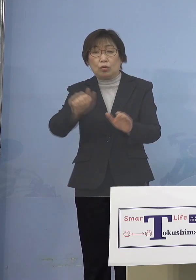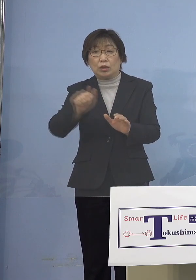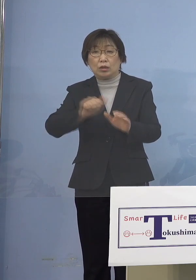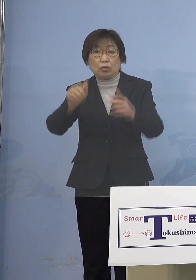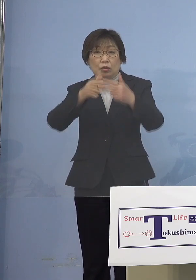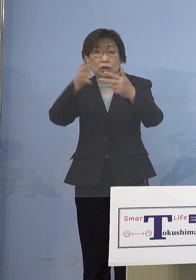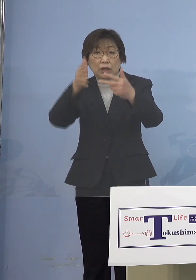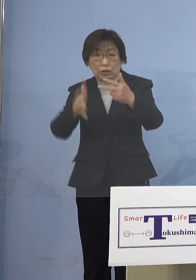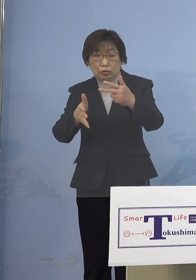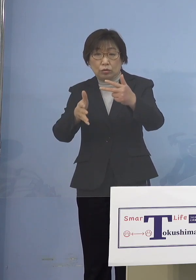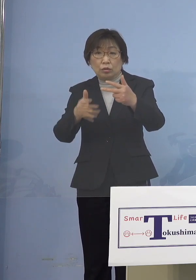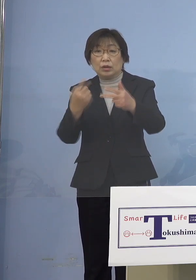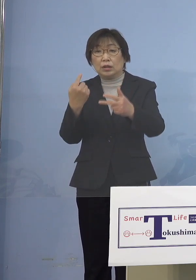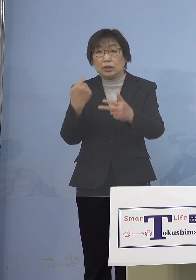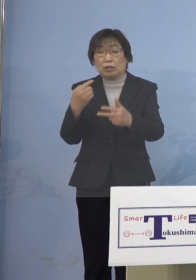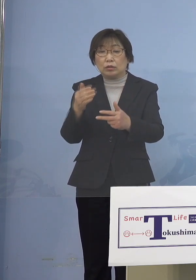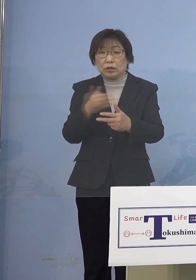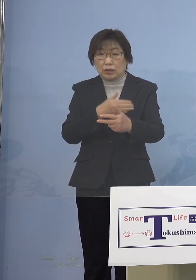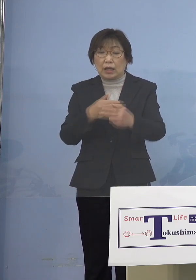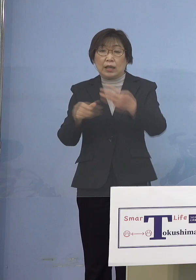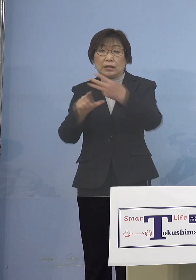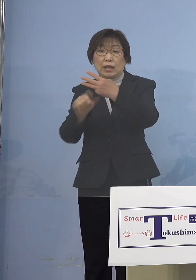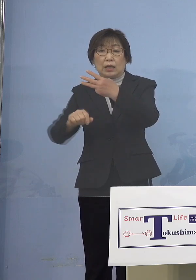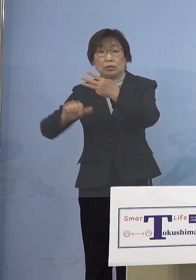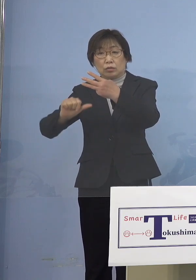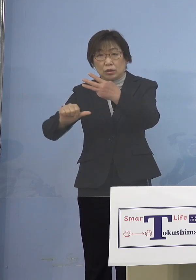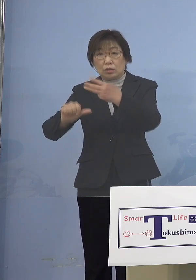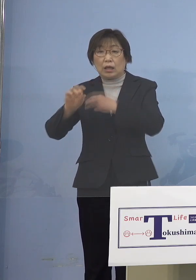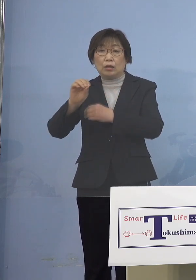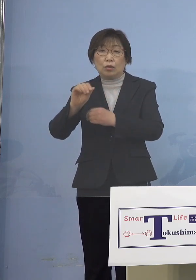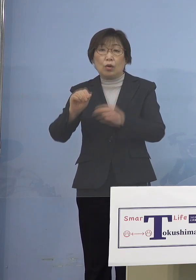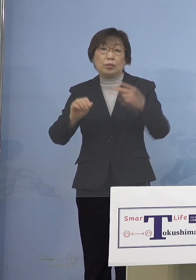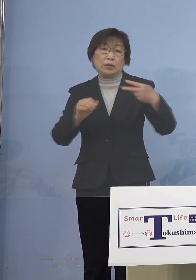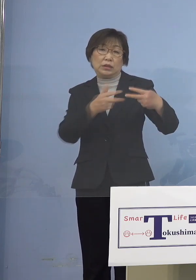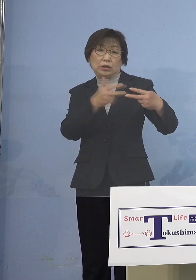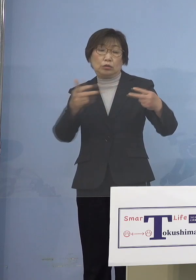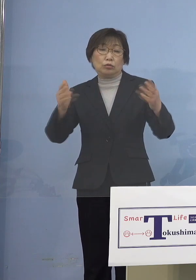昨日から3月5日土曜日 2週間、同じ期間ですね